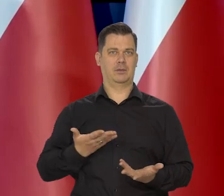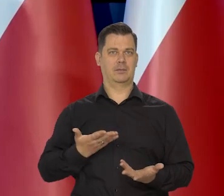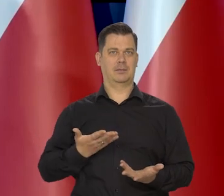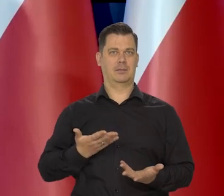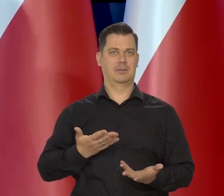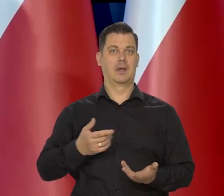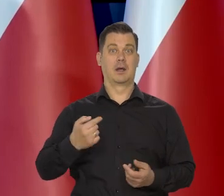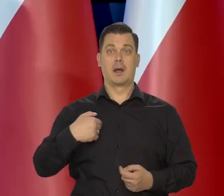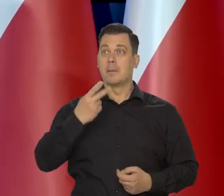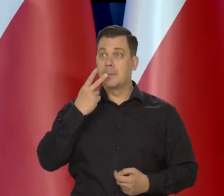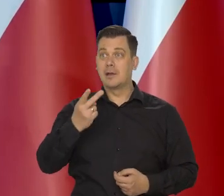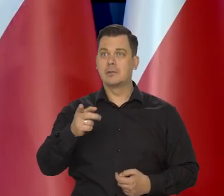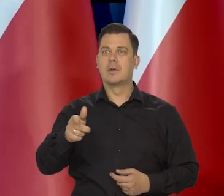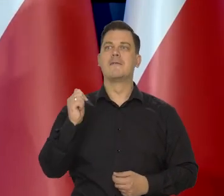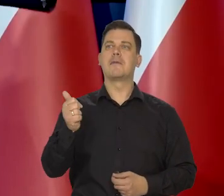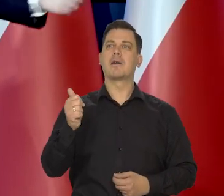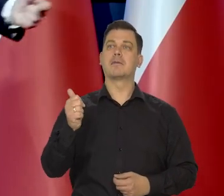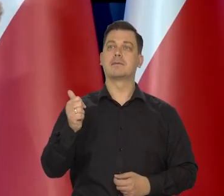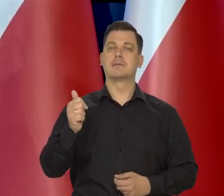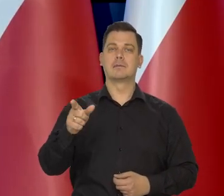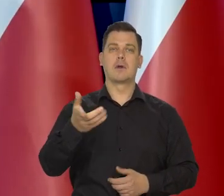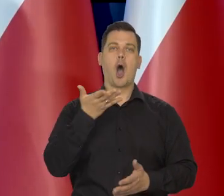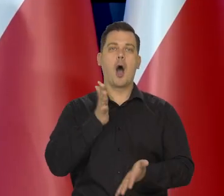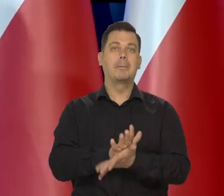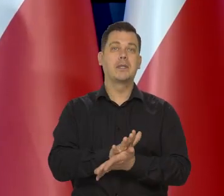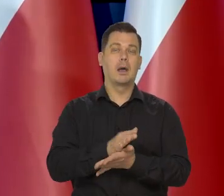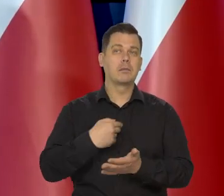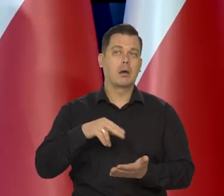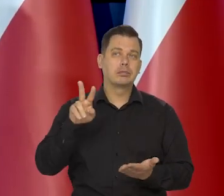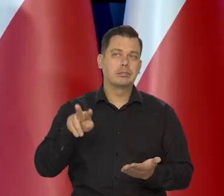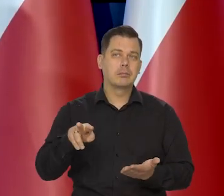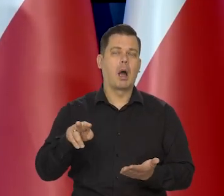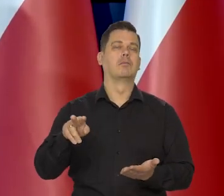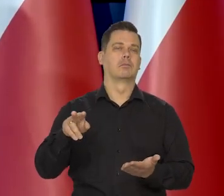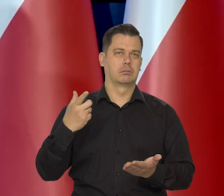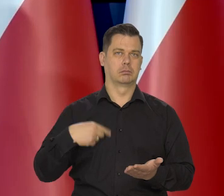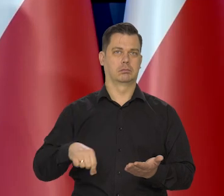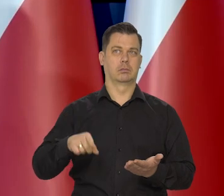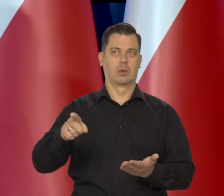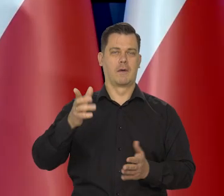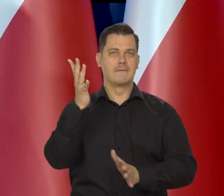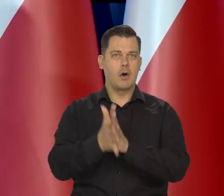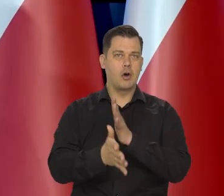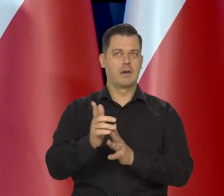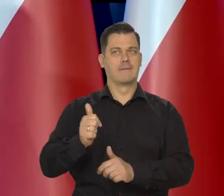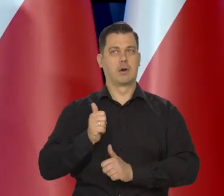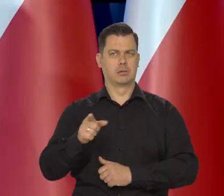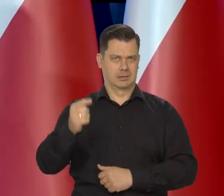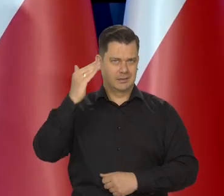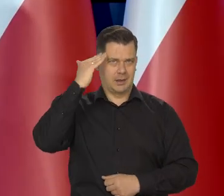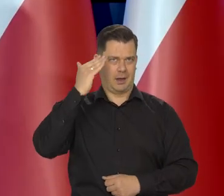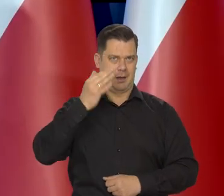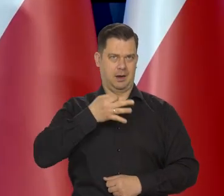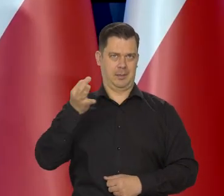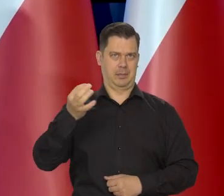no bo nikomu nie przychodził. My słuchamy fachowców. Od wojny od wojska i tak dalej.